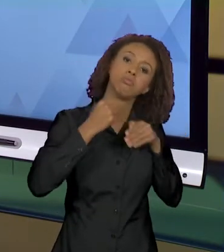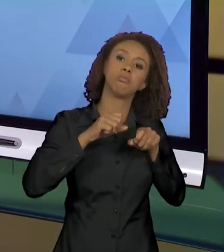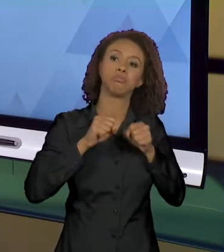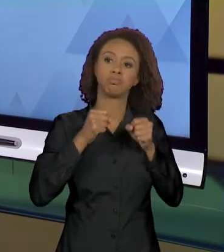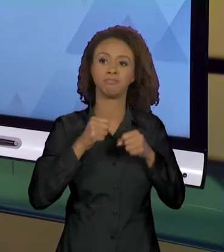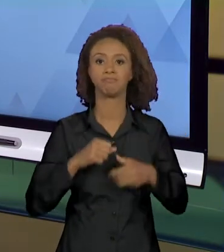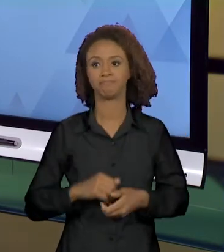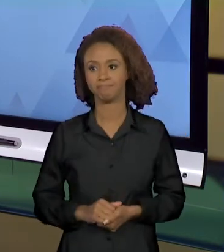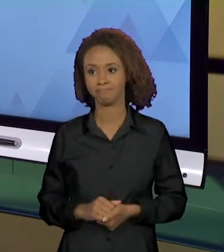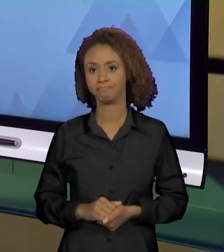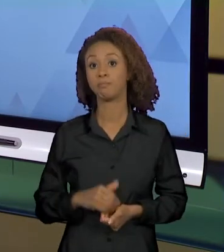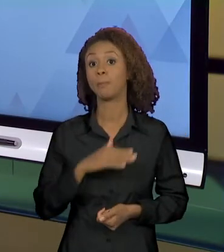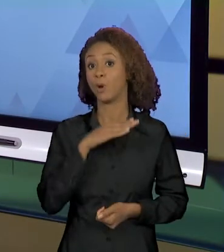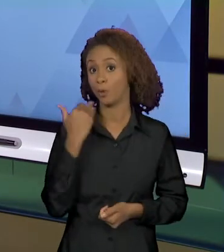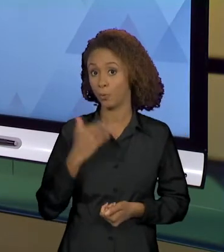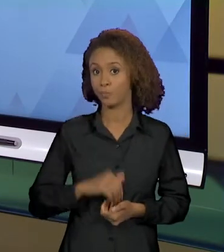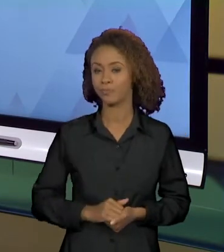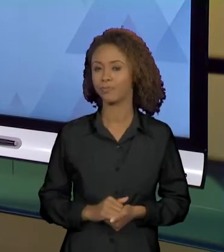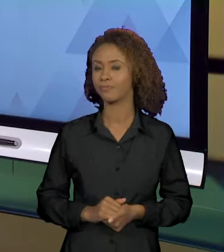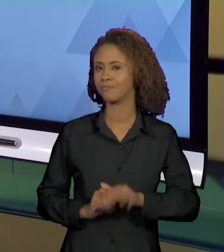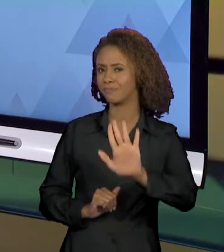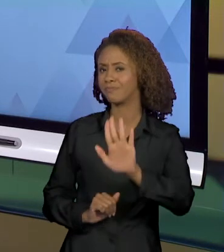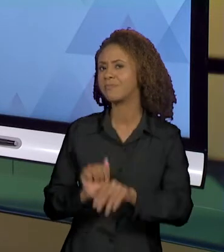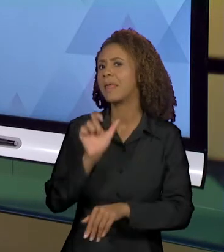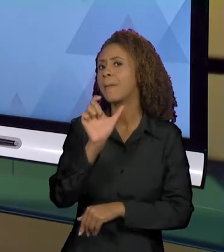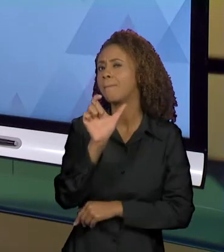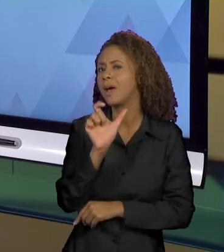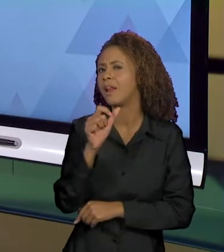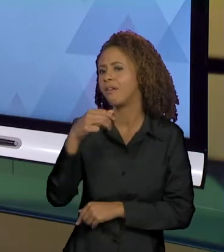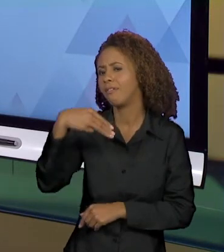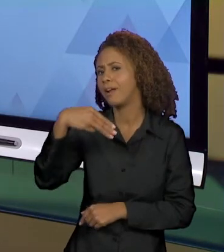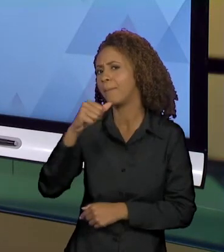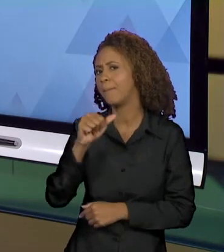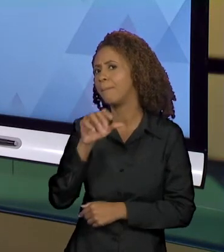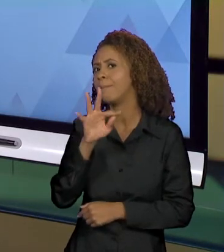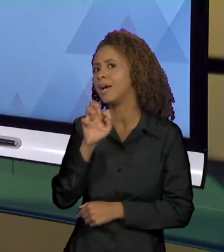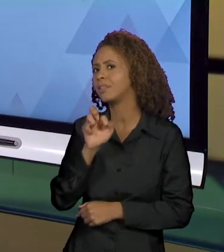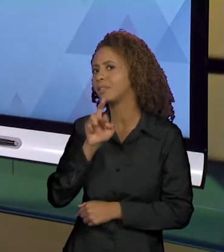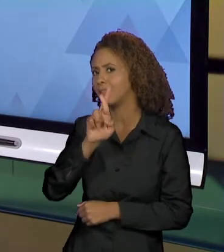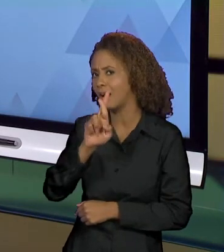SENTIDO CRIADOS COM O VERBO MATAR. O QUE É MATAR?